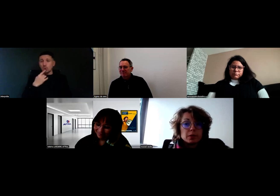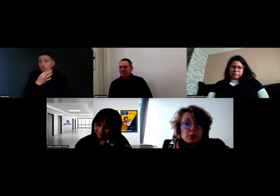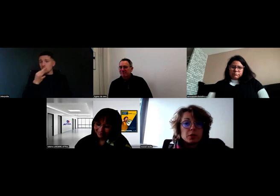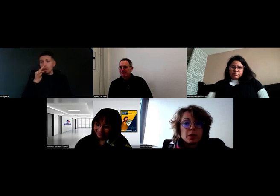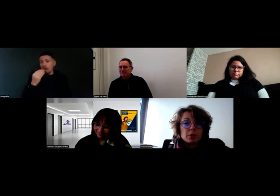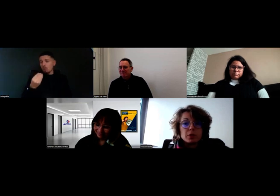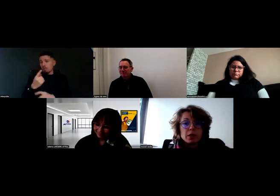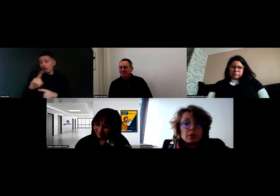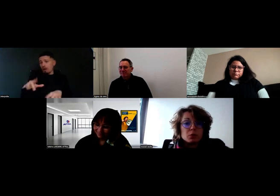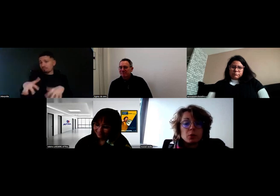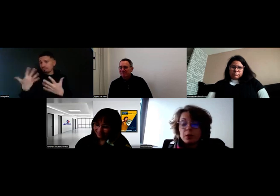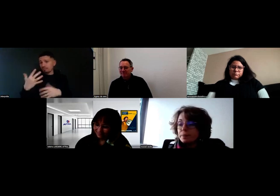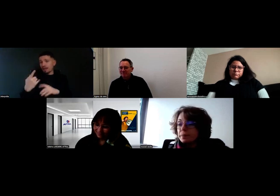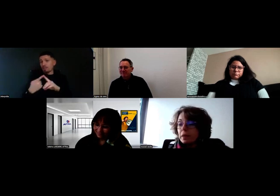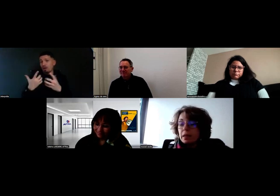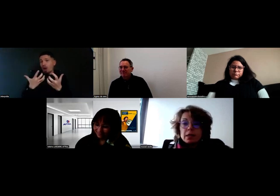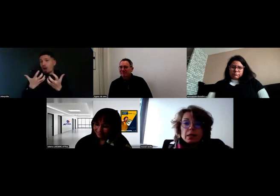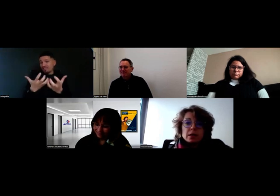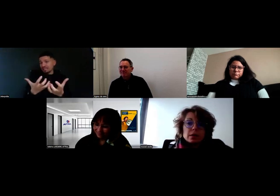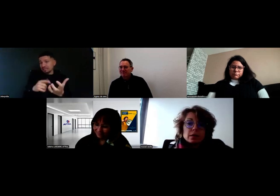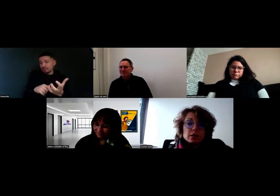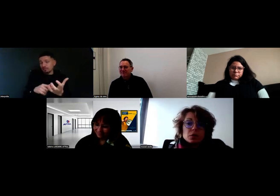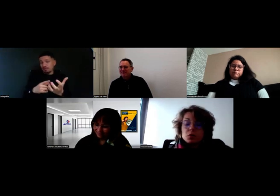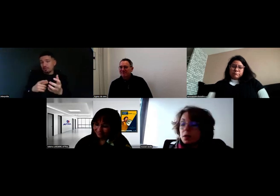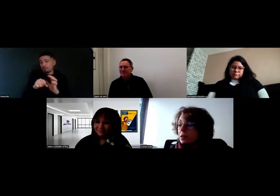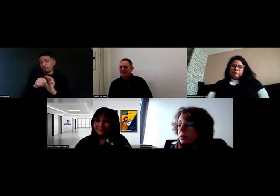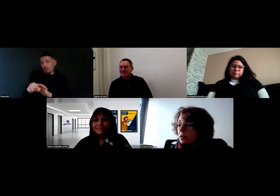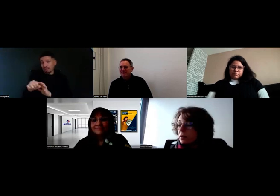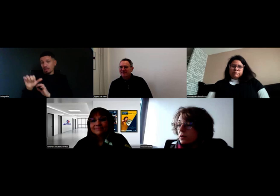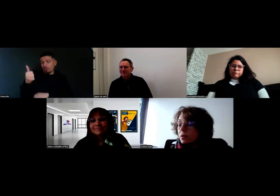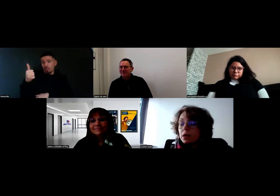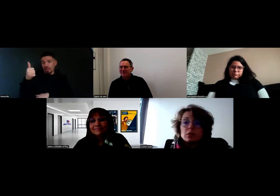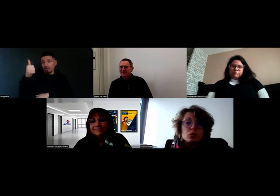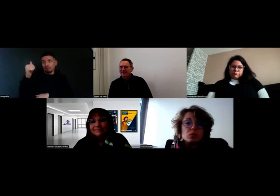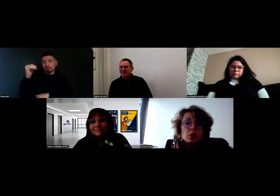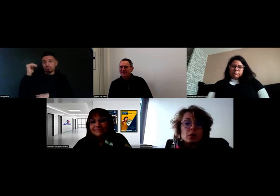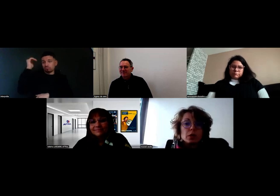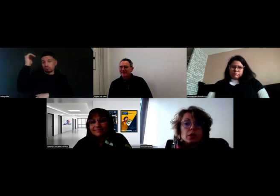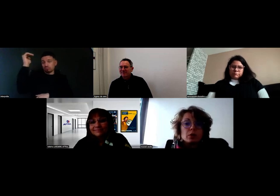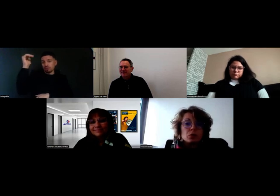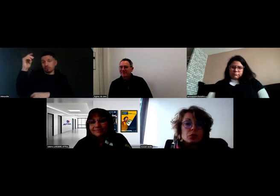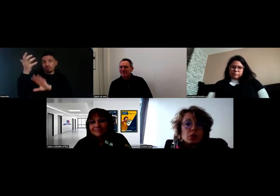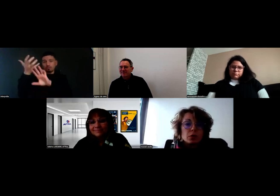C'est l'envie qui est primordiale, selon moi. Ensuite, nous, pour accueillir les conducteurs,